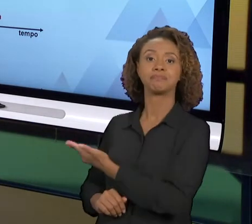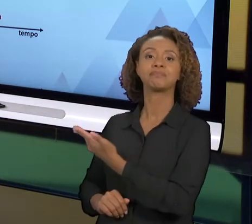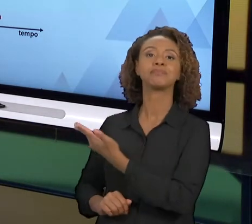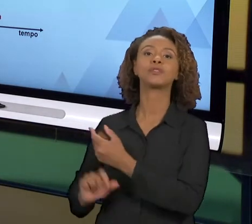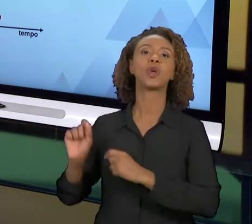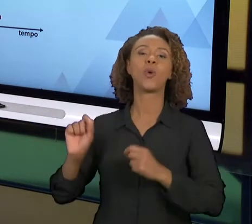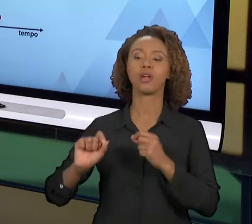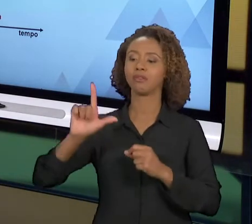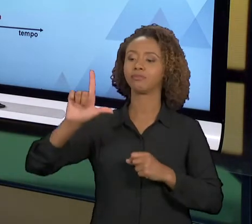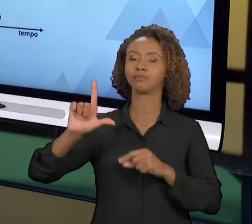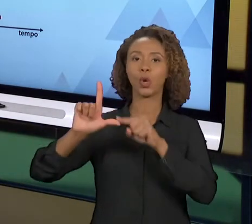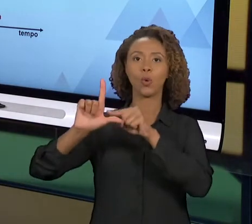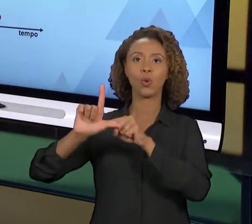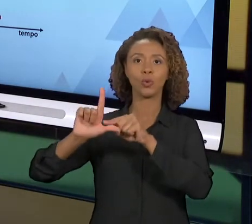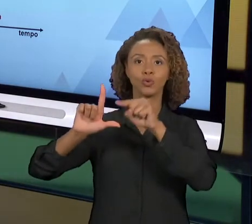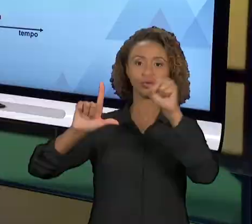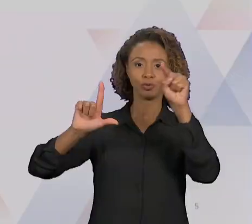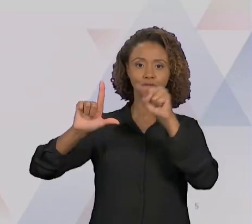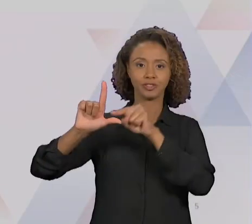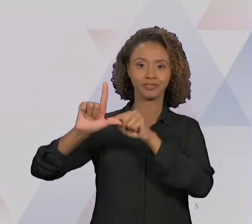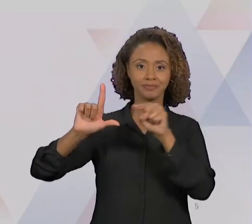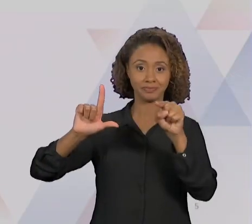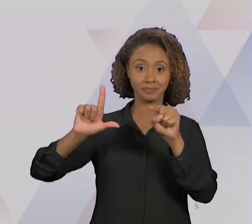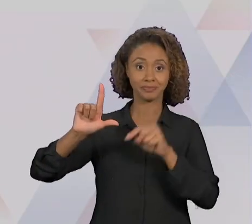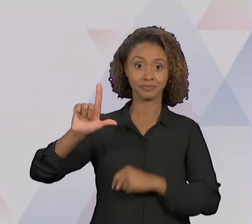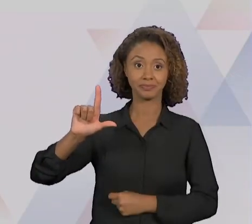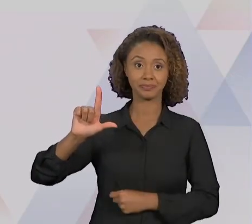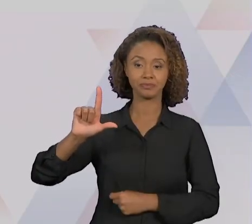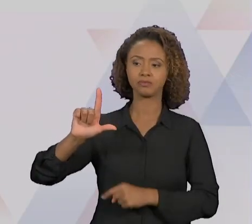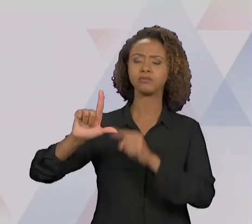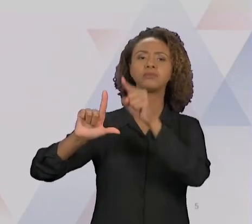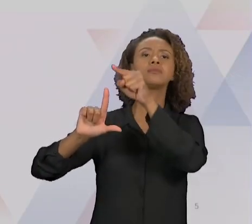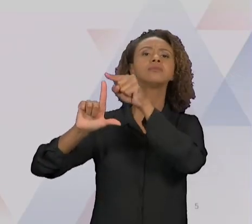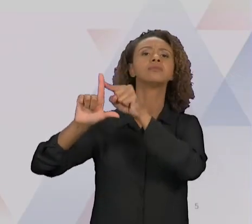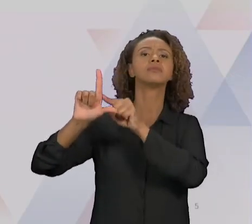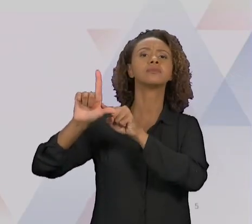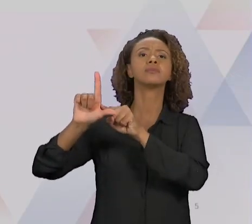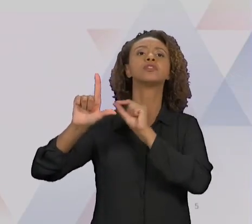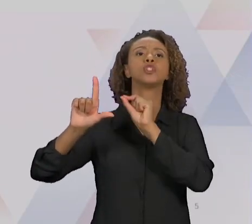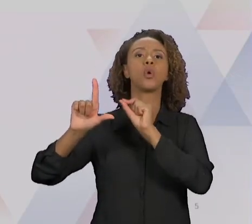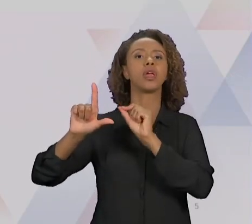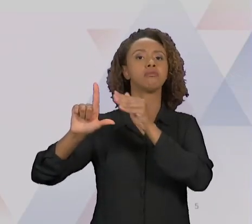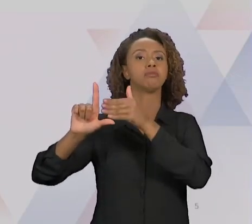GRÁFICO QUE REPRESENTA MAIS OU MENOS ISSO, ESSE EIXO NA VERTICAL É O DA MELHORIA, E ESSE AQUI NA